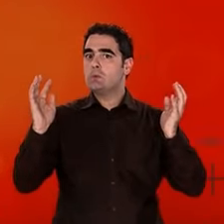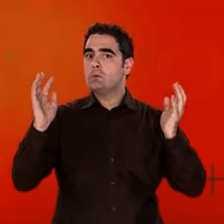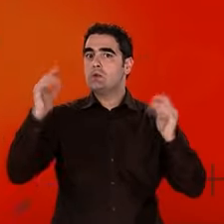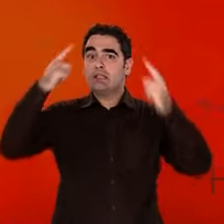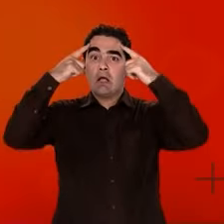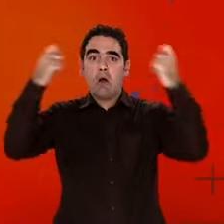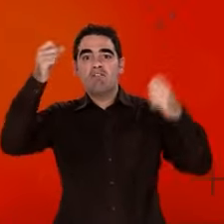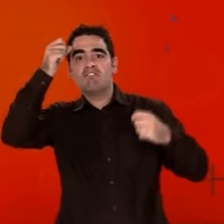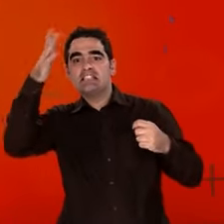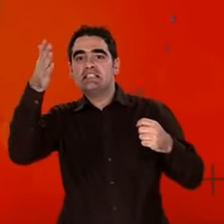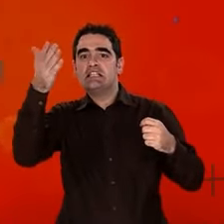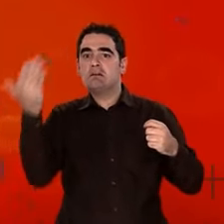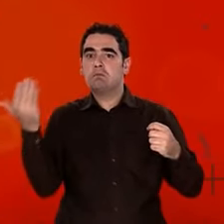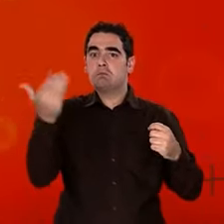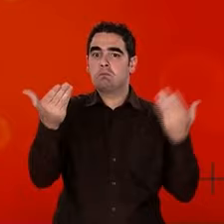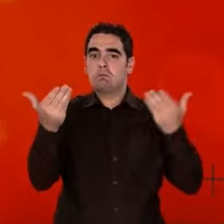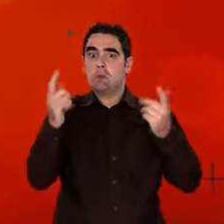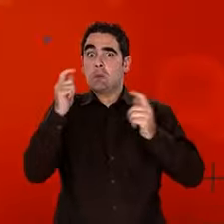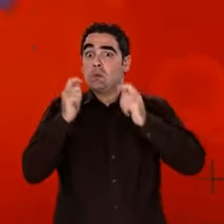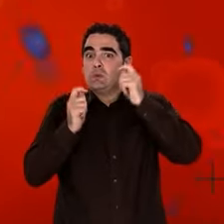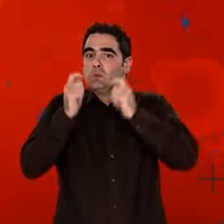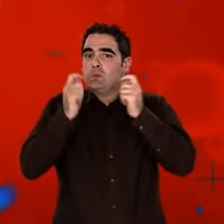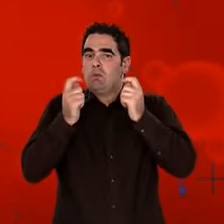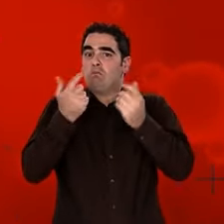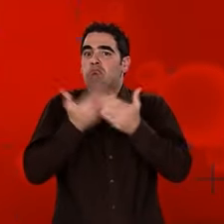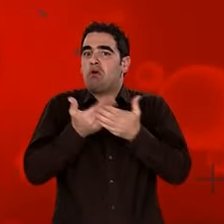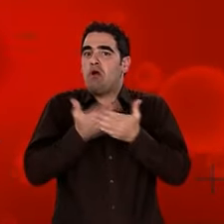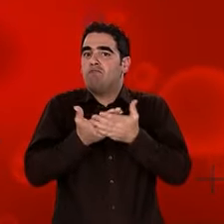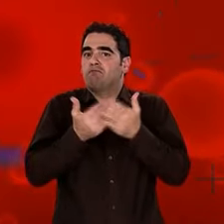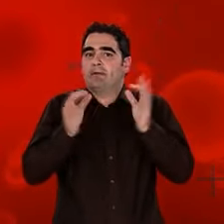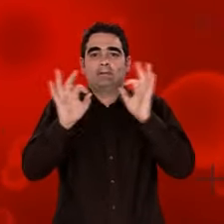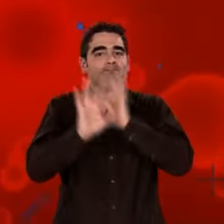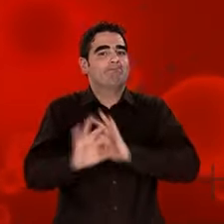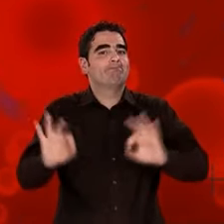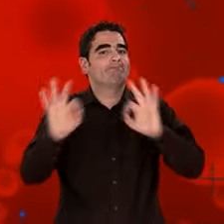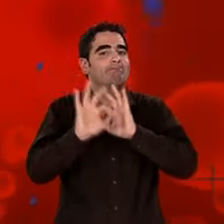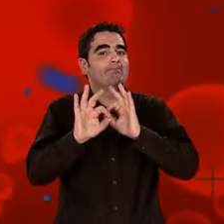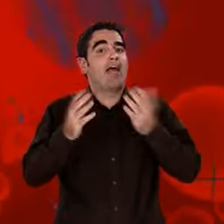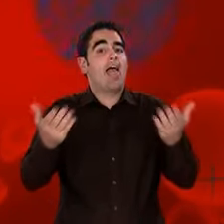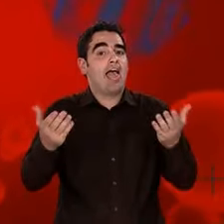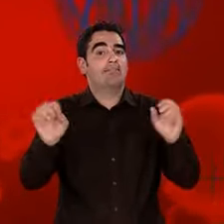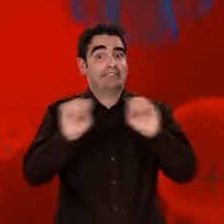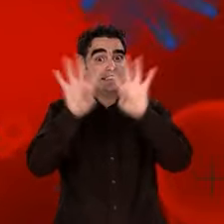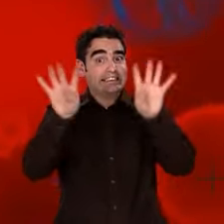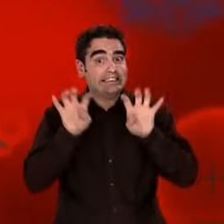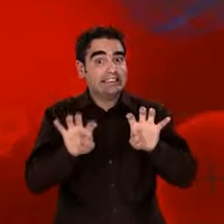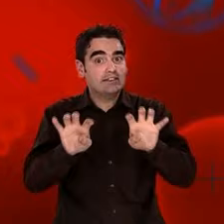Il existe des hypothèses mais... Prudence. Aucune théorie physique n'est capable de décrire correctement